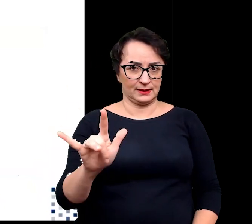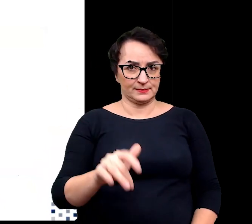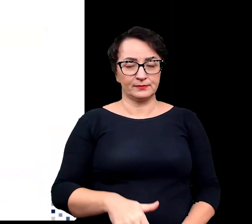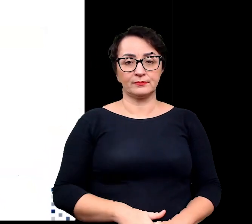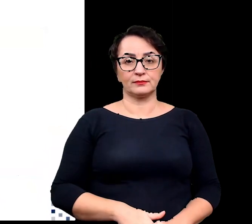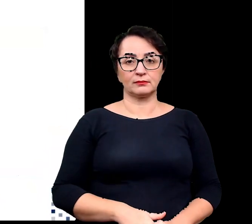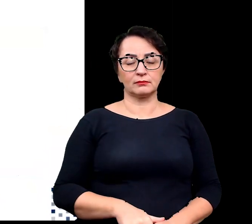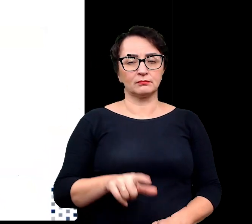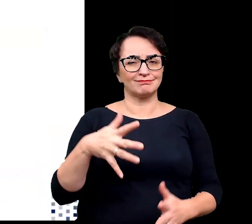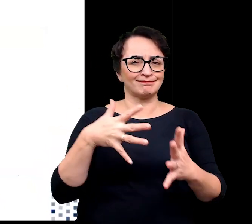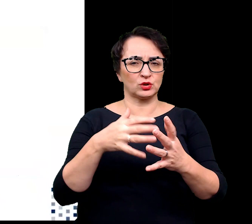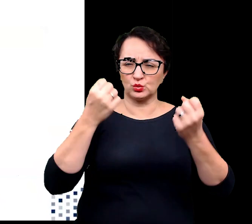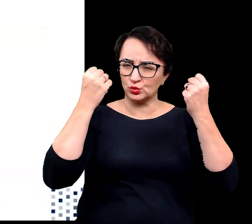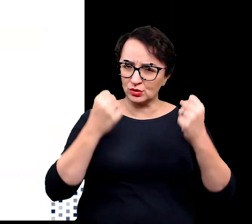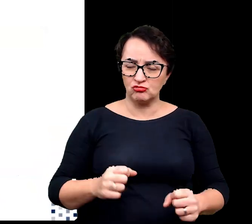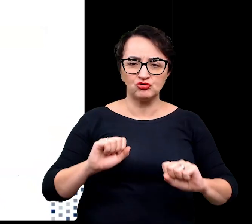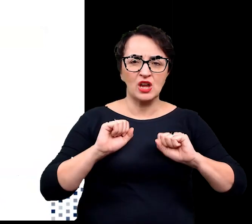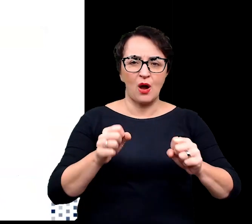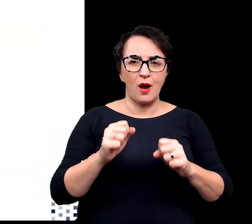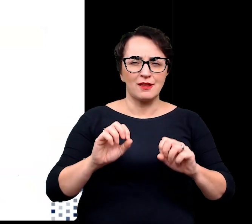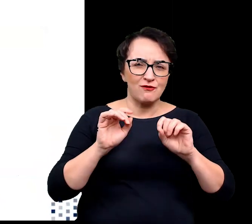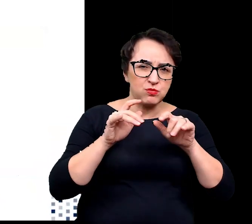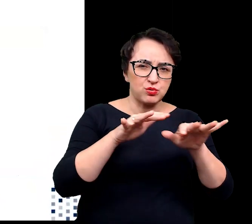Narażona jest ona na działanie wielu czynników klimatycznych,